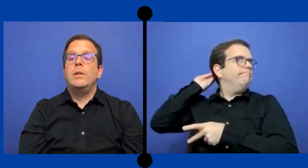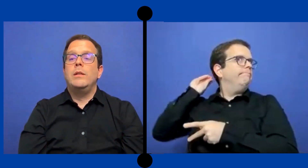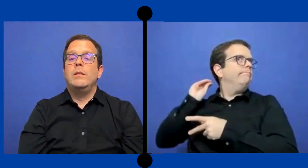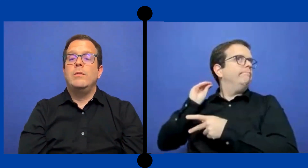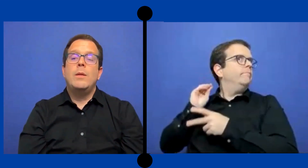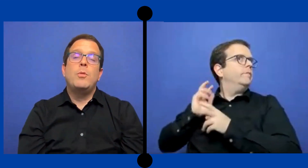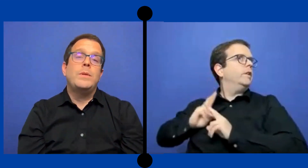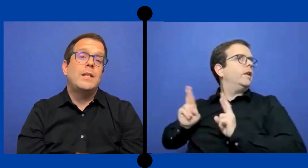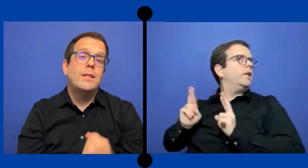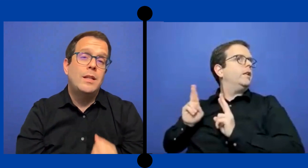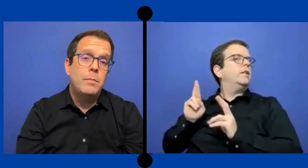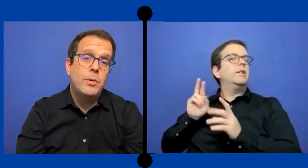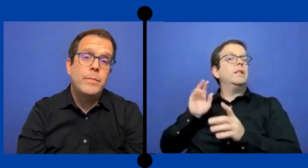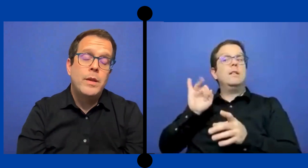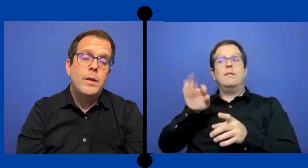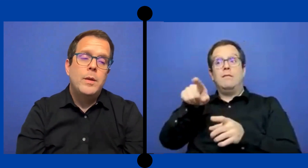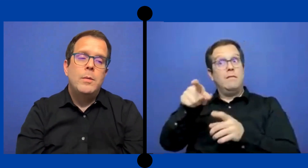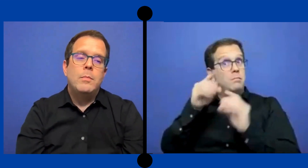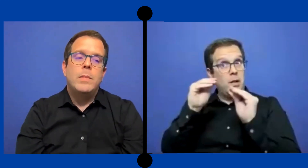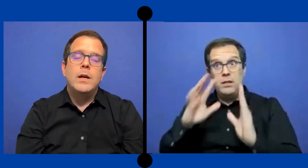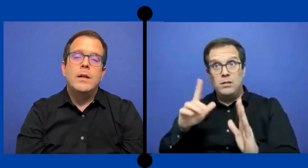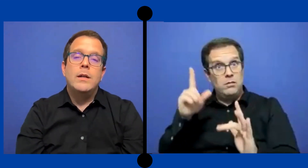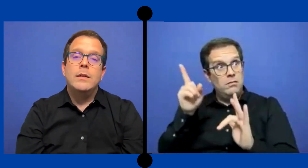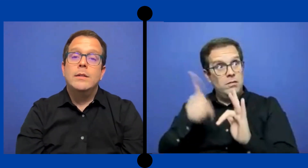aprovechar ese tiempo para